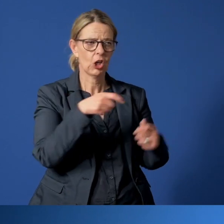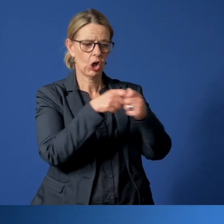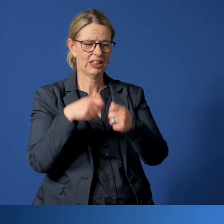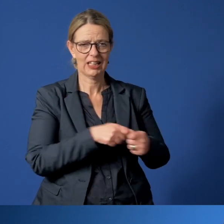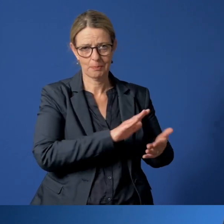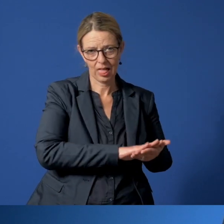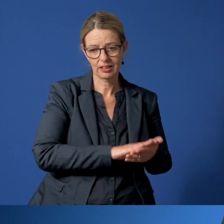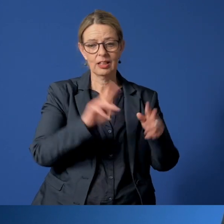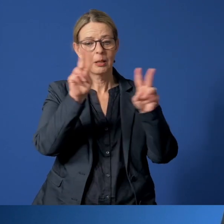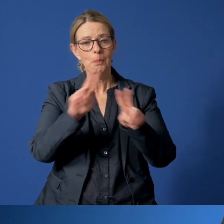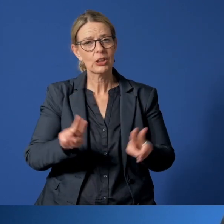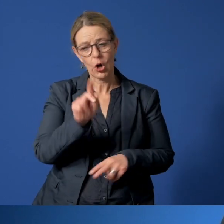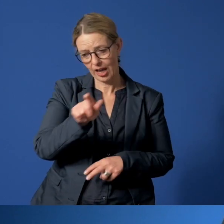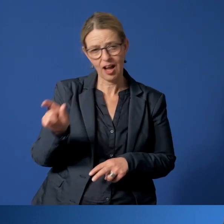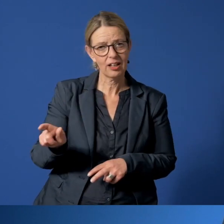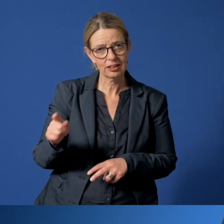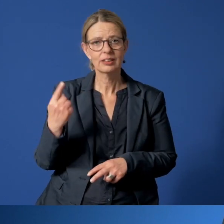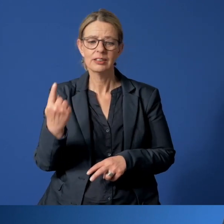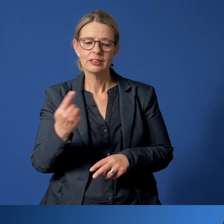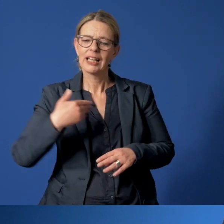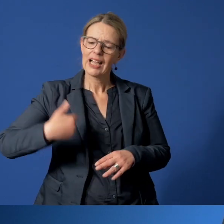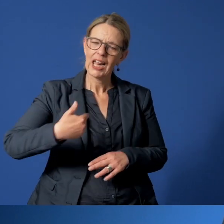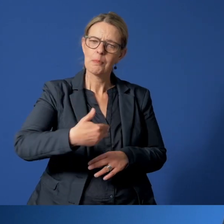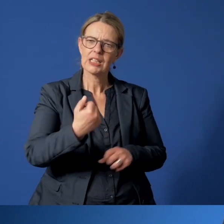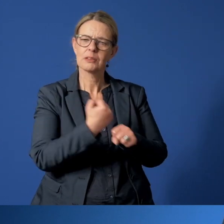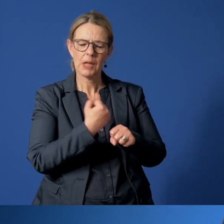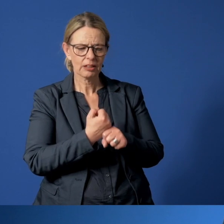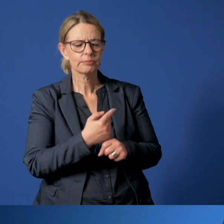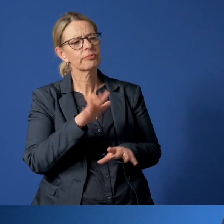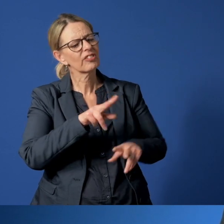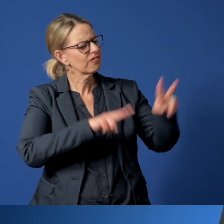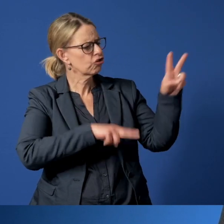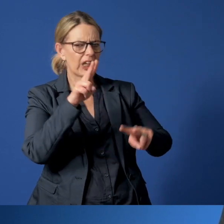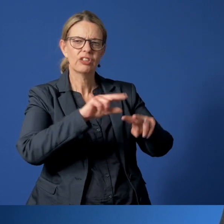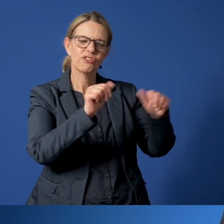Betreuerinnen und Betreuer vergewissern sich regelmäßig auf ganz unterschiedlichen Wegen,